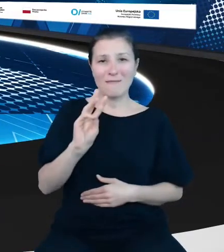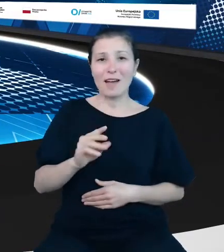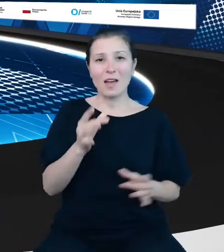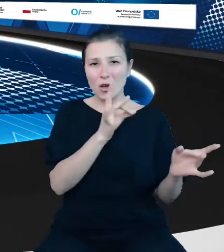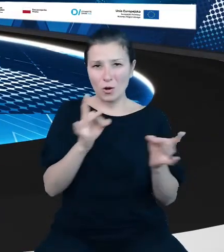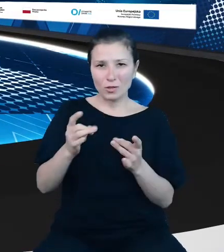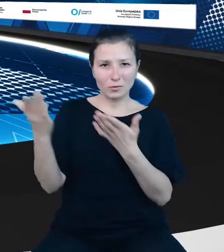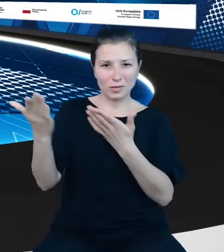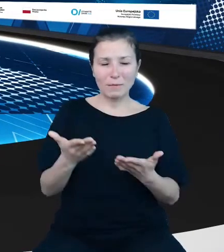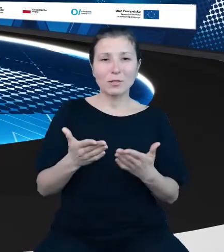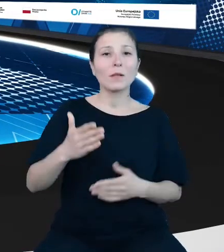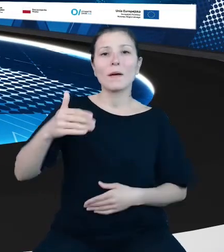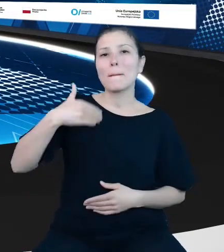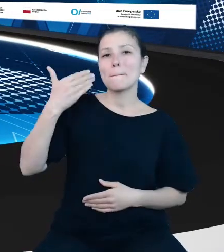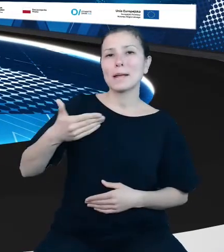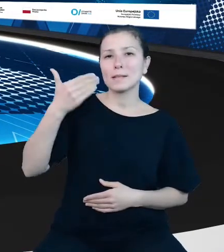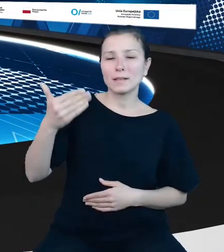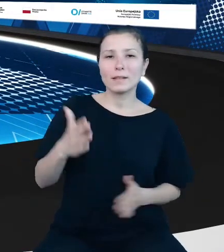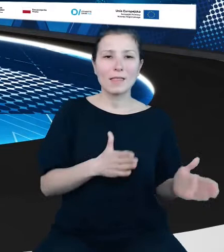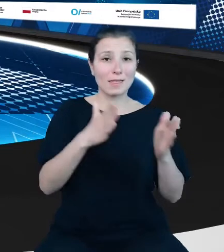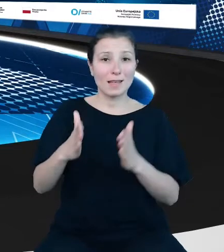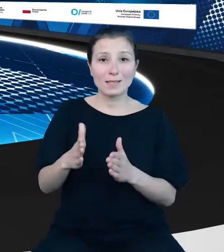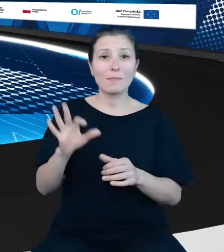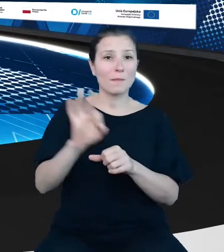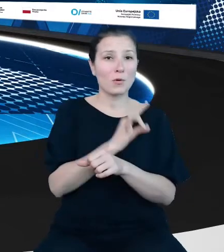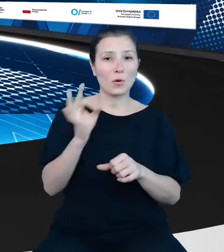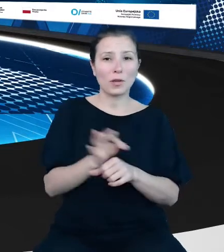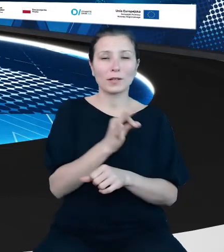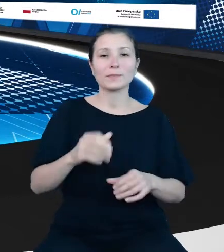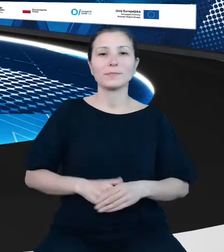prezentacji kolejnego projektu. A kolejnym mówcą będzie Pan Piotr